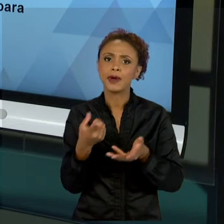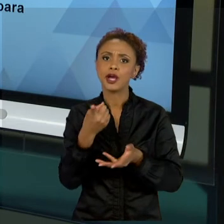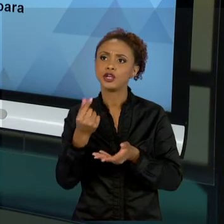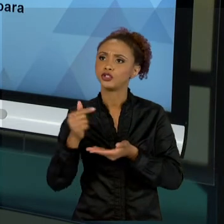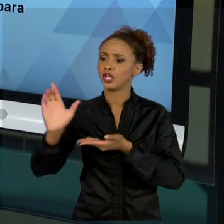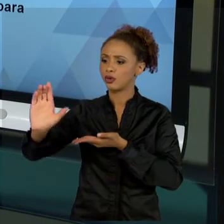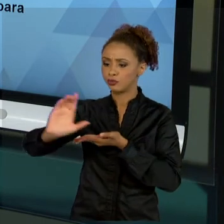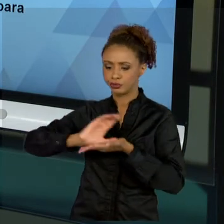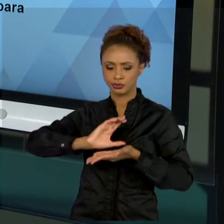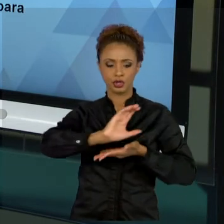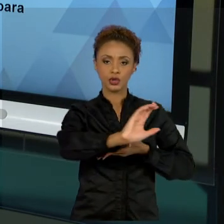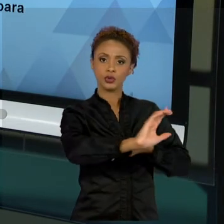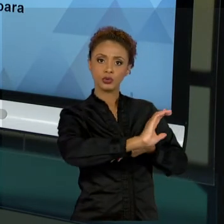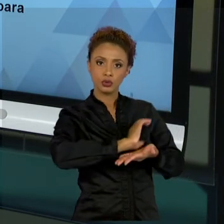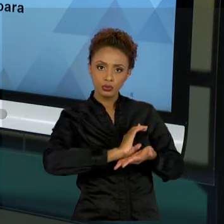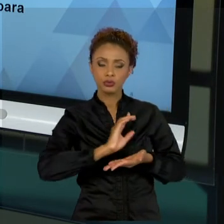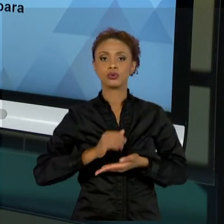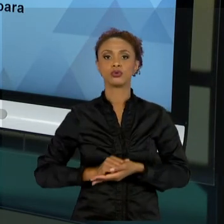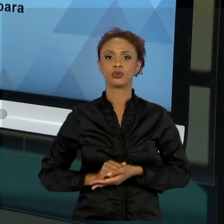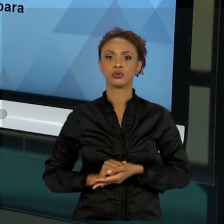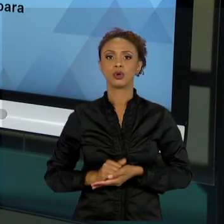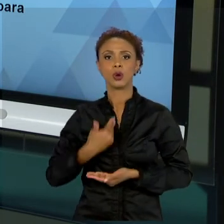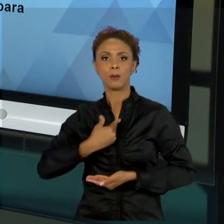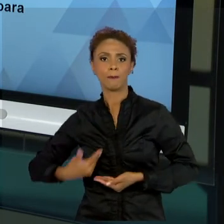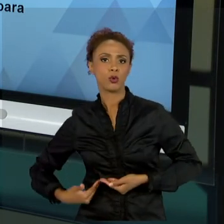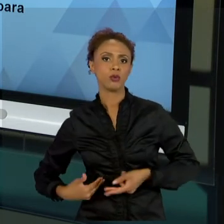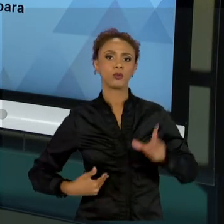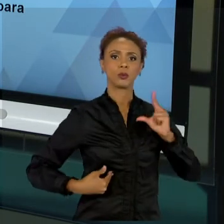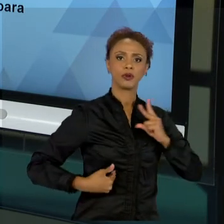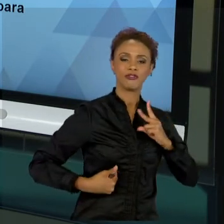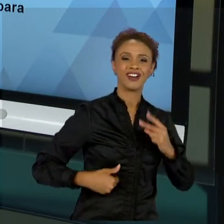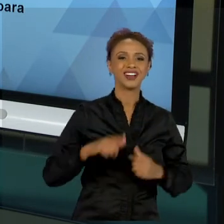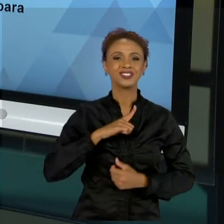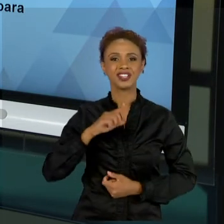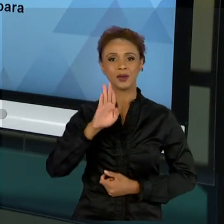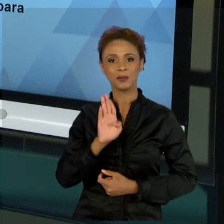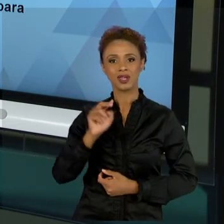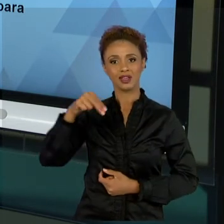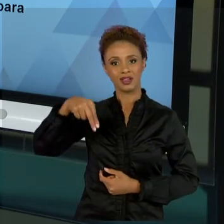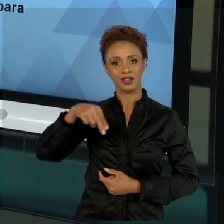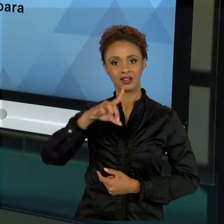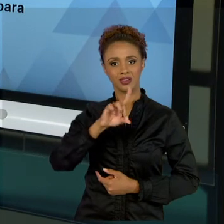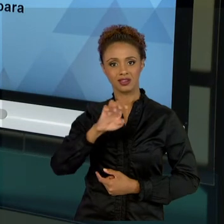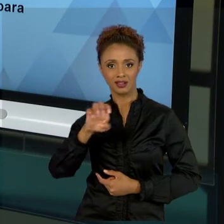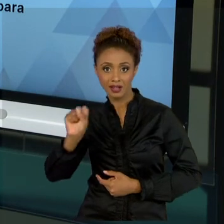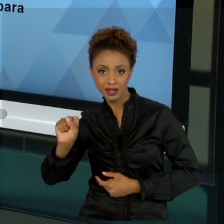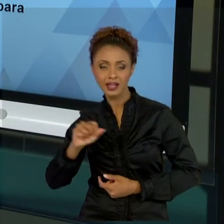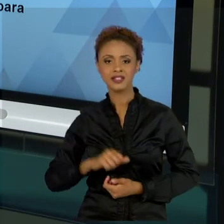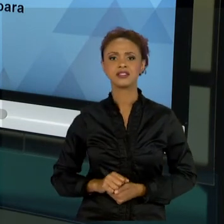BNDES, FALAMOS SOBRE LINHAS DE FINANCIAMENTO E QUAL É O INTERESSE PÚBLICO QUANTO A ISSO, O